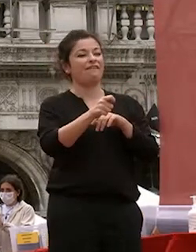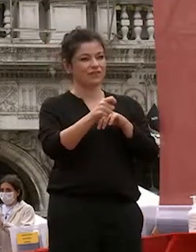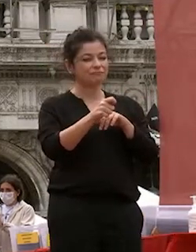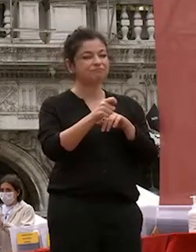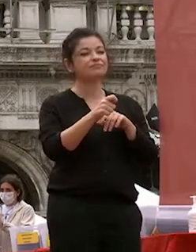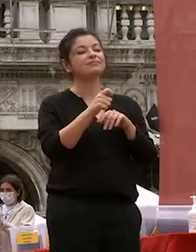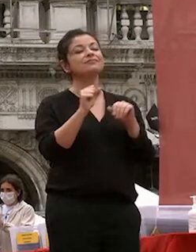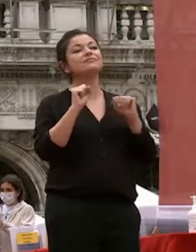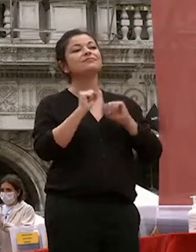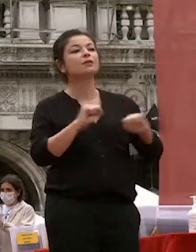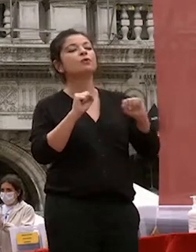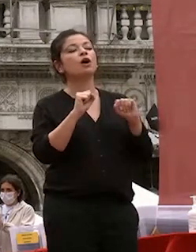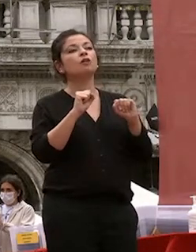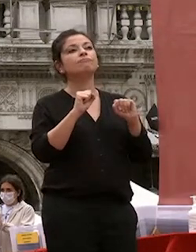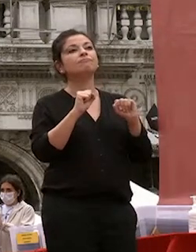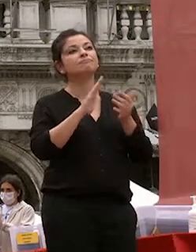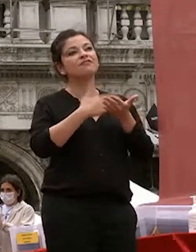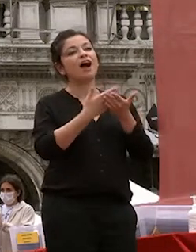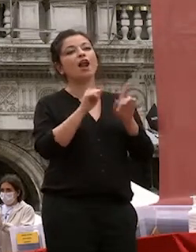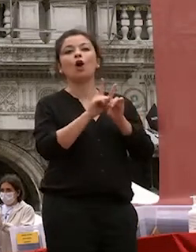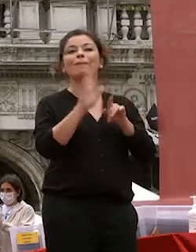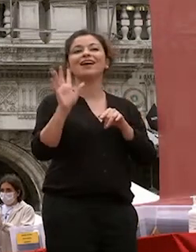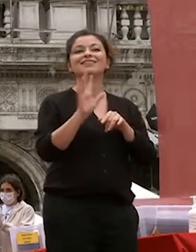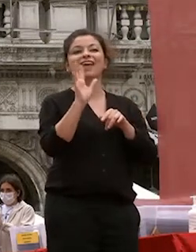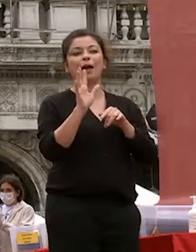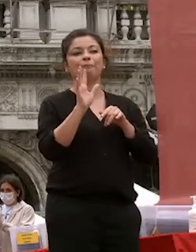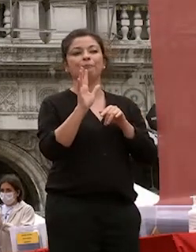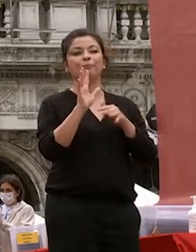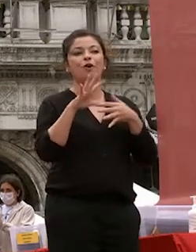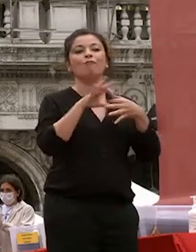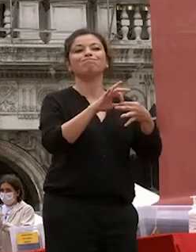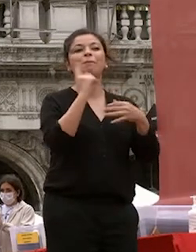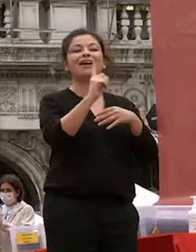esempio nelle vostre relazioni con gli altri